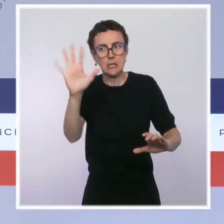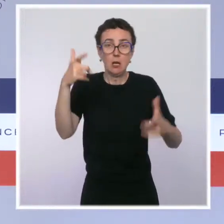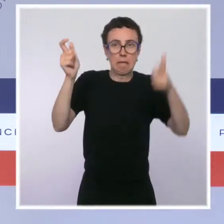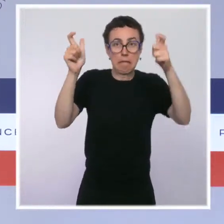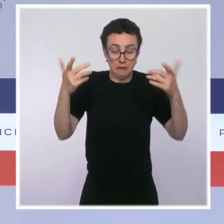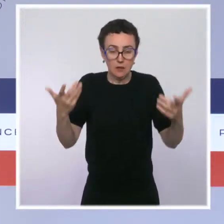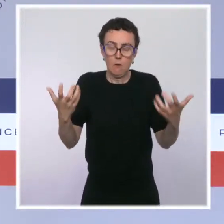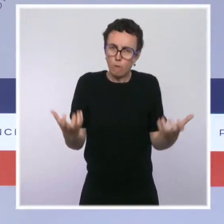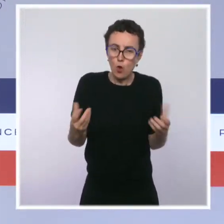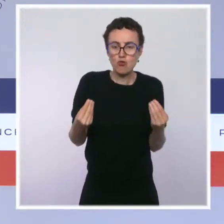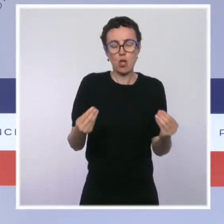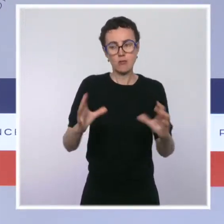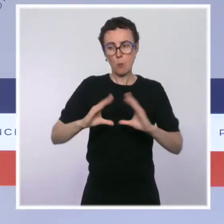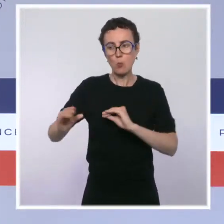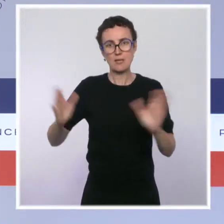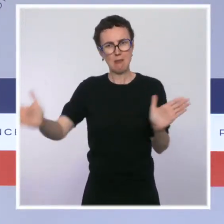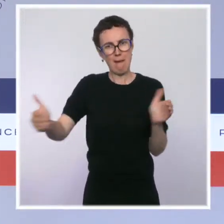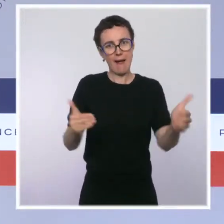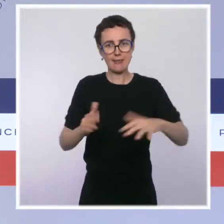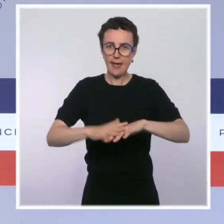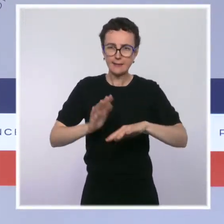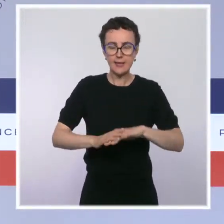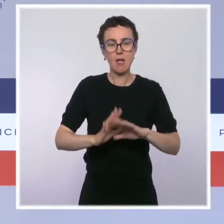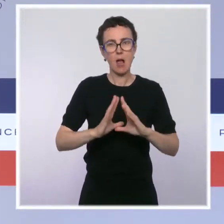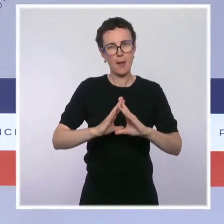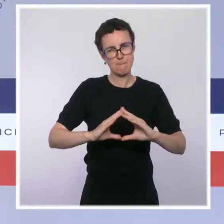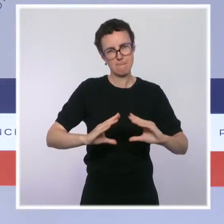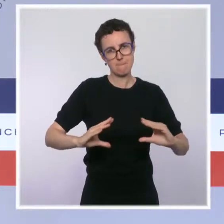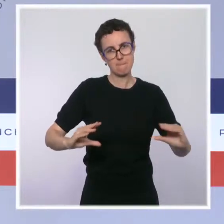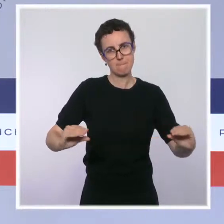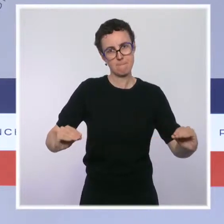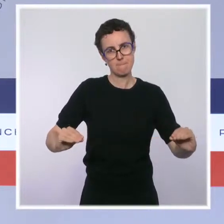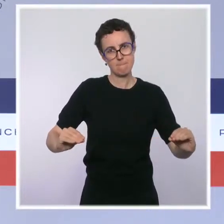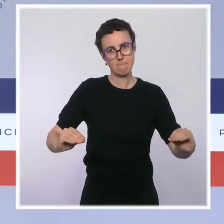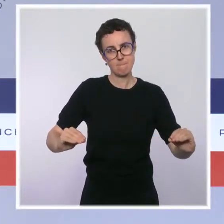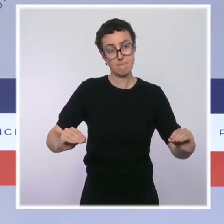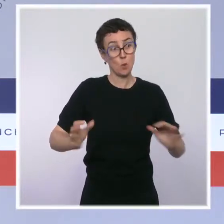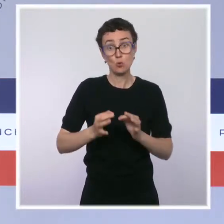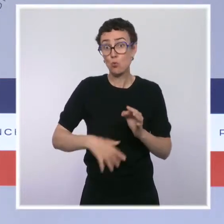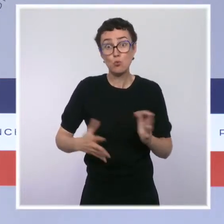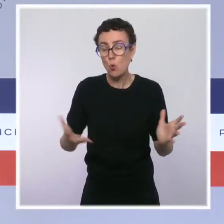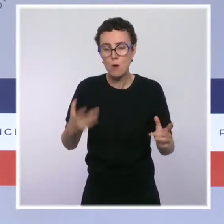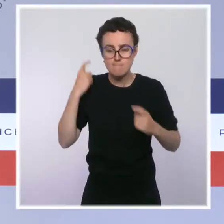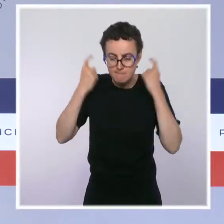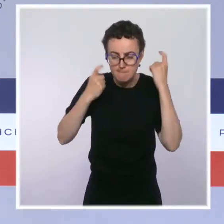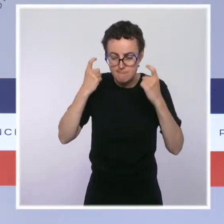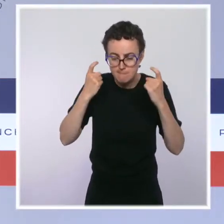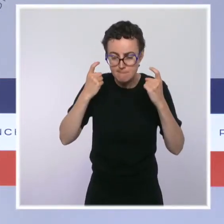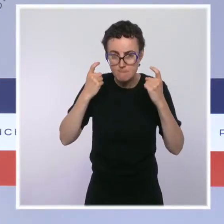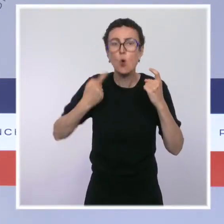sevrage durable aux consommateurs qui sont présents. Nous voulons trouver des solutions, et nous avons pris notre part pour les trouver.